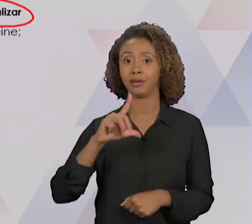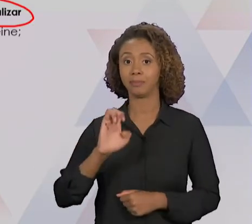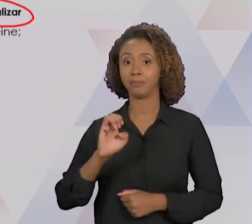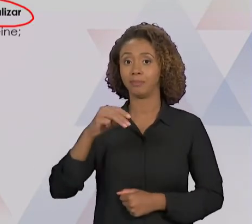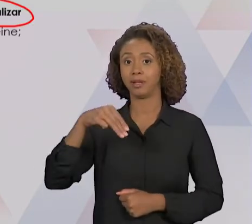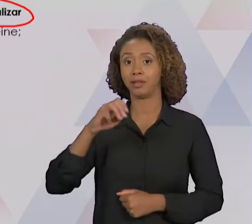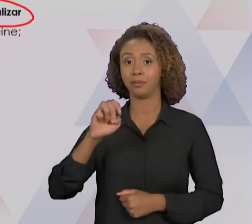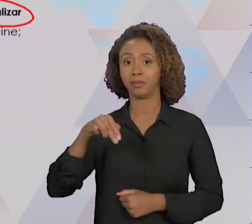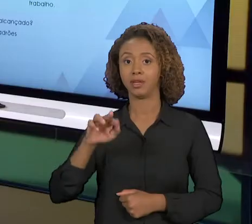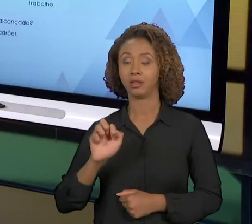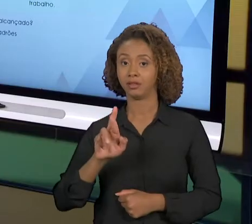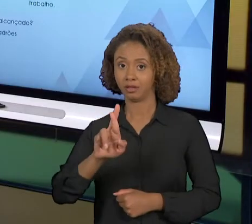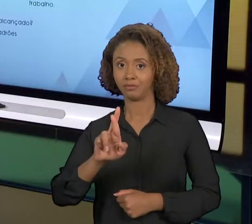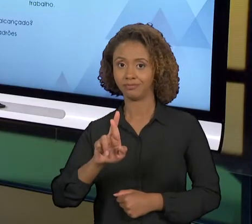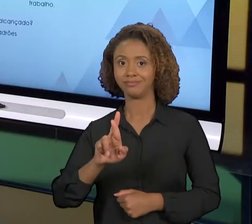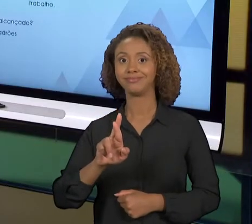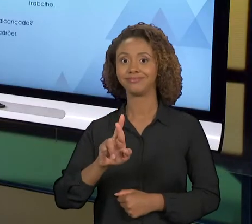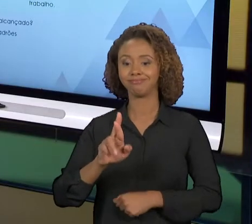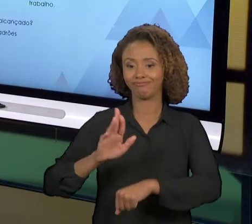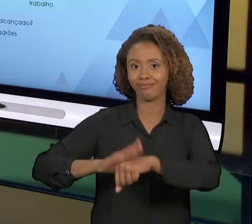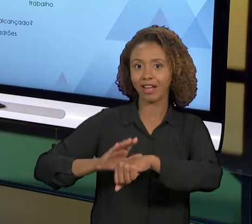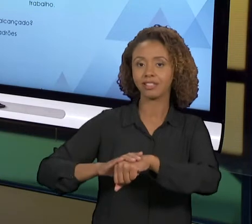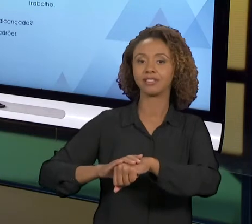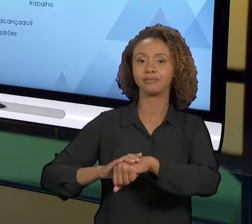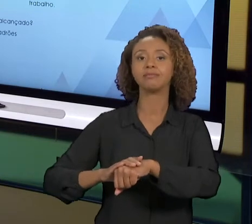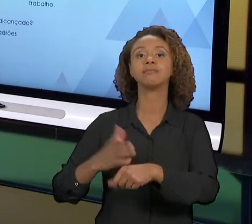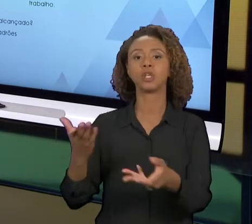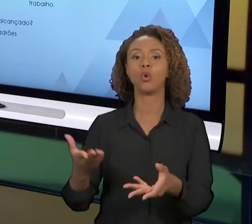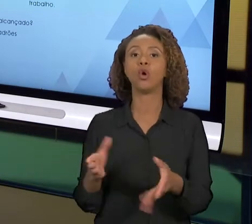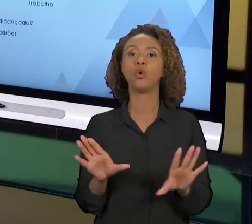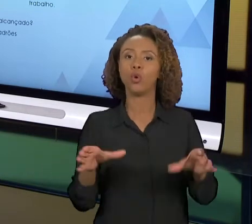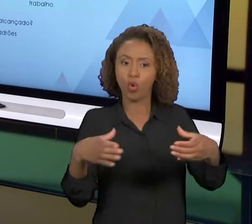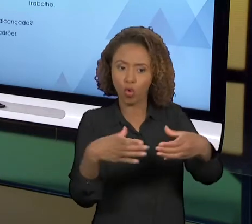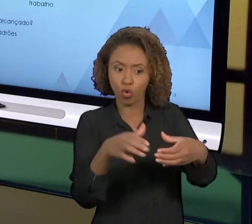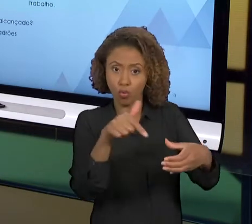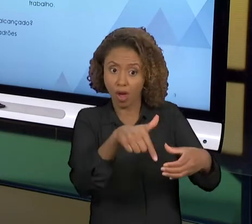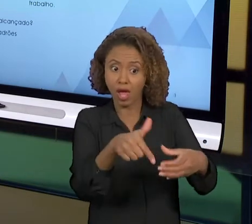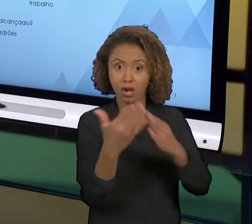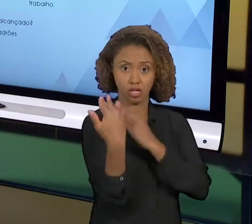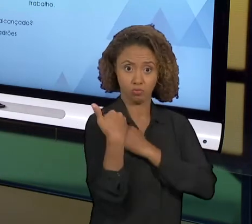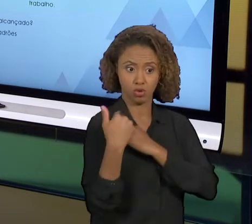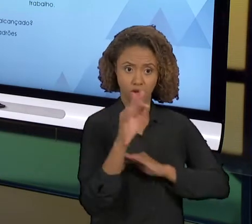PESSOAL QUE VAI FAZER ESSA MELHORIA, OU SEJA,